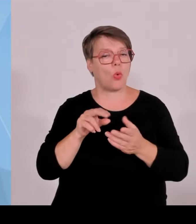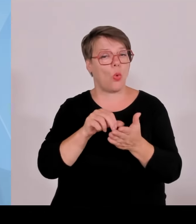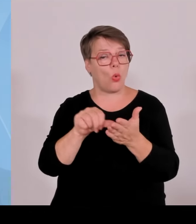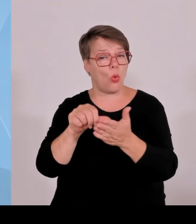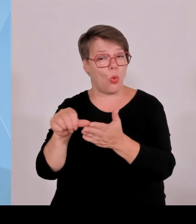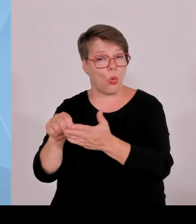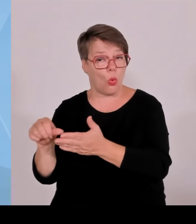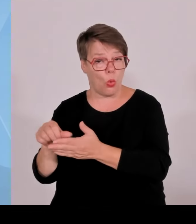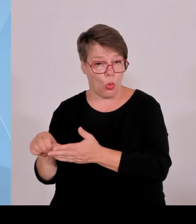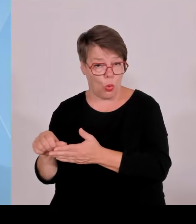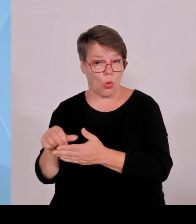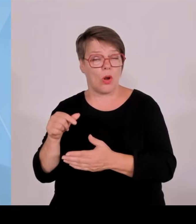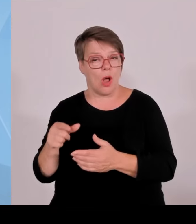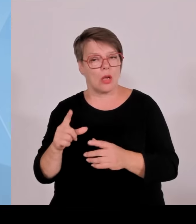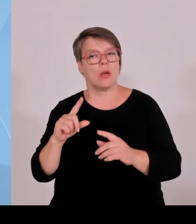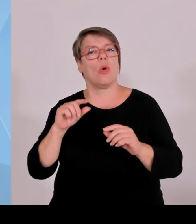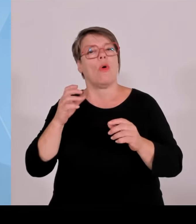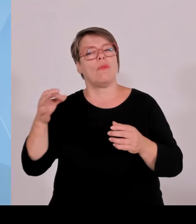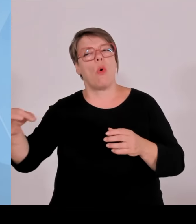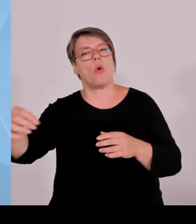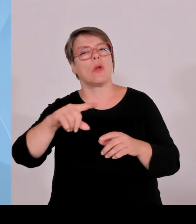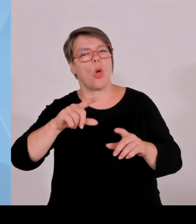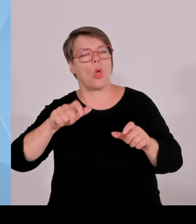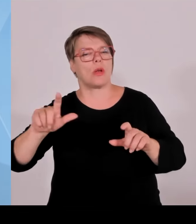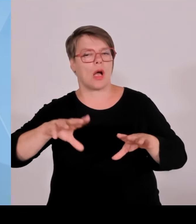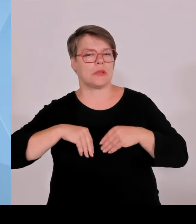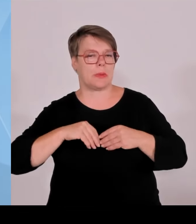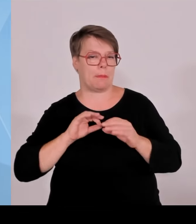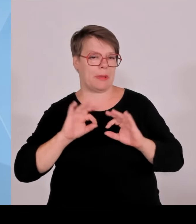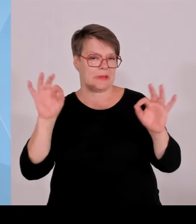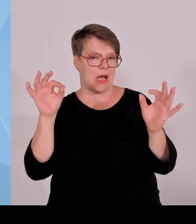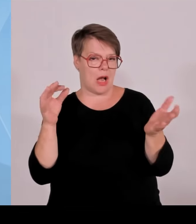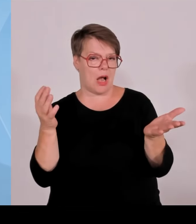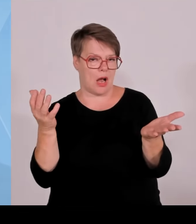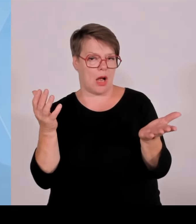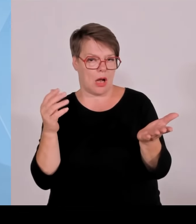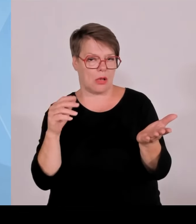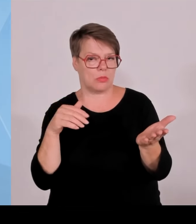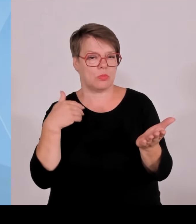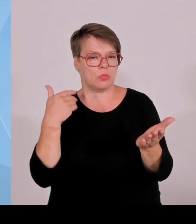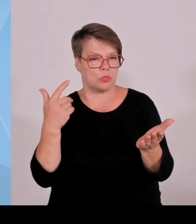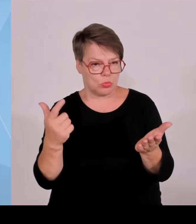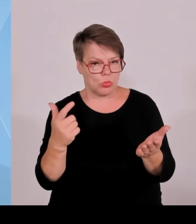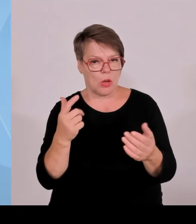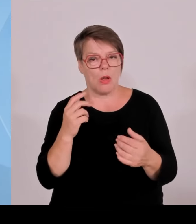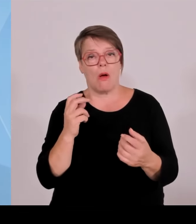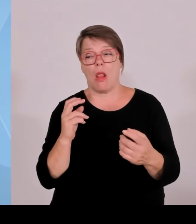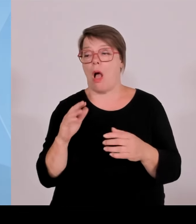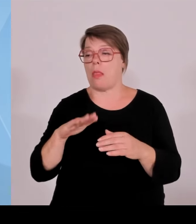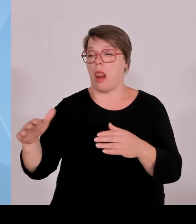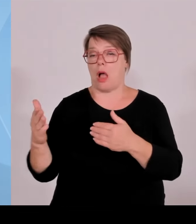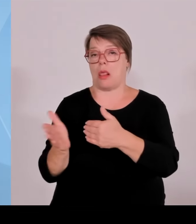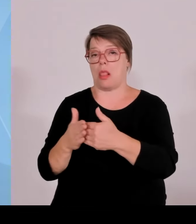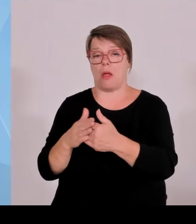weil sie Einschränkungen haben in der Kommunalentwicklung und Ähnliches. Also damit der Versuch, auch hier